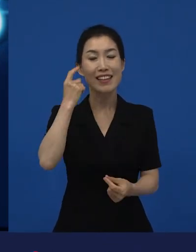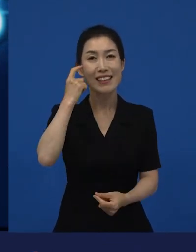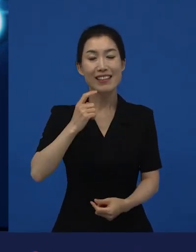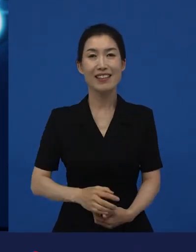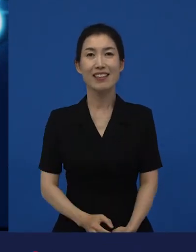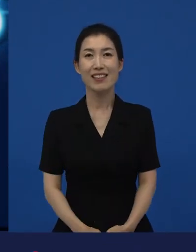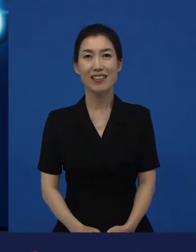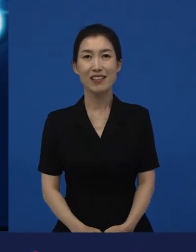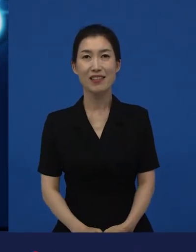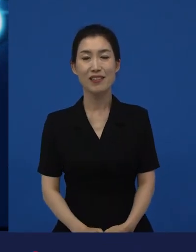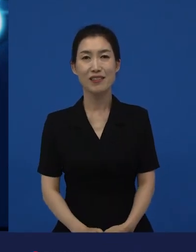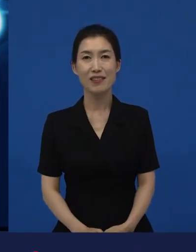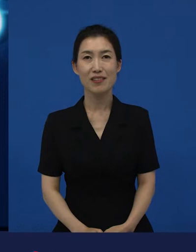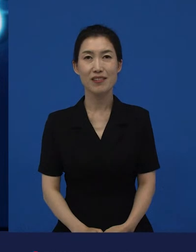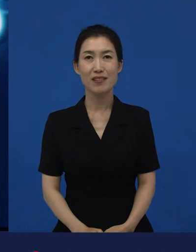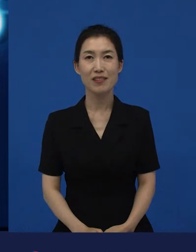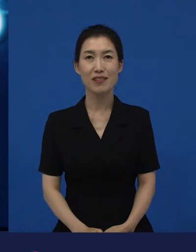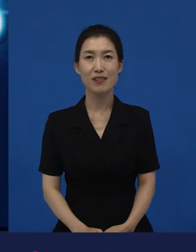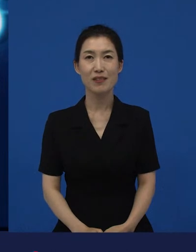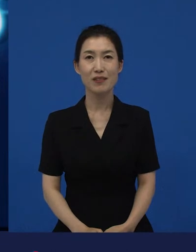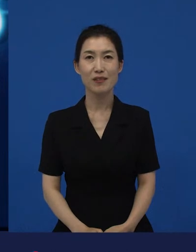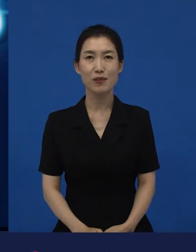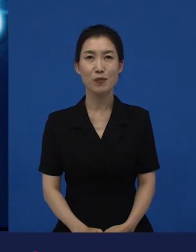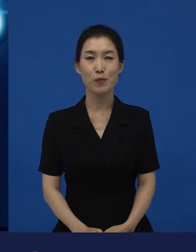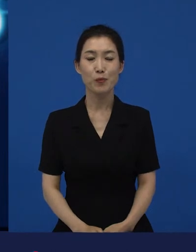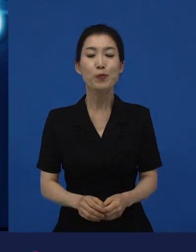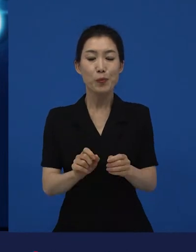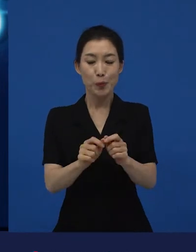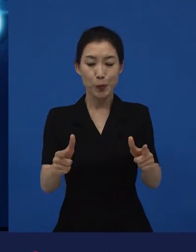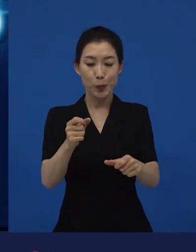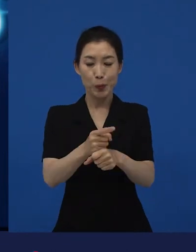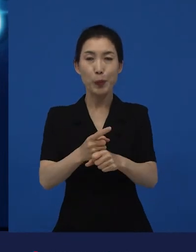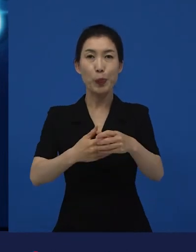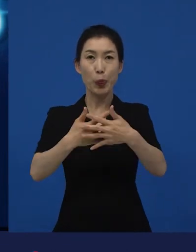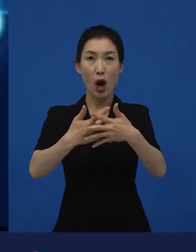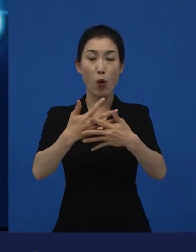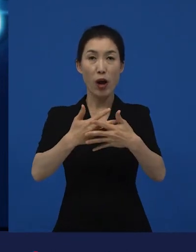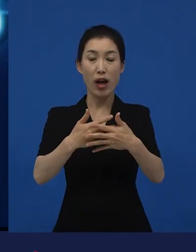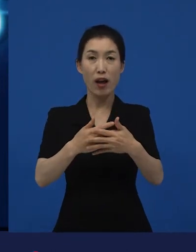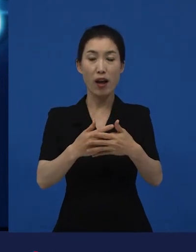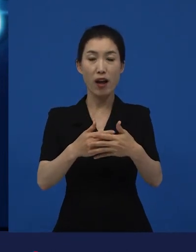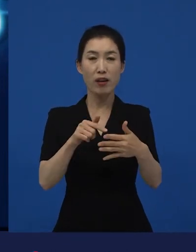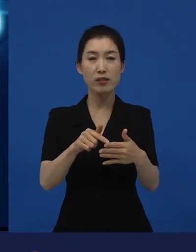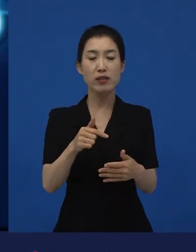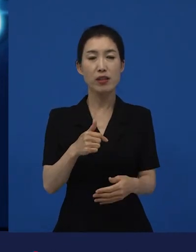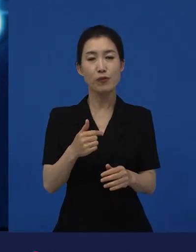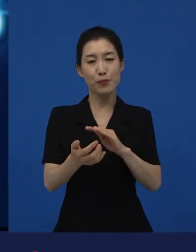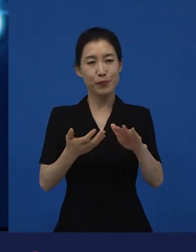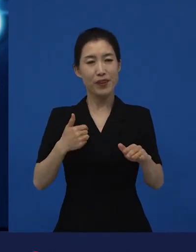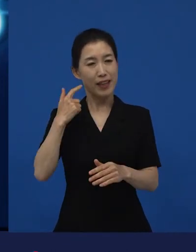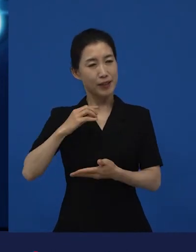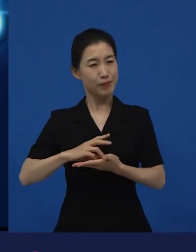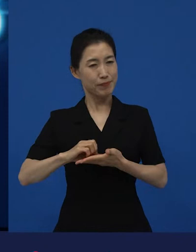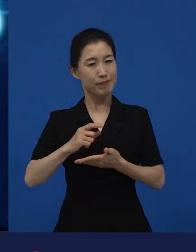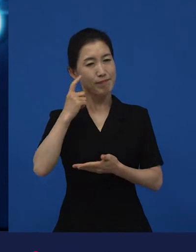주고받고 있는 그런 것들이라고 생각을 하는데요. 다양성 영화는 우리가 예측하는 것 하고는